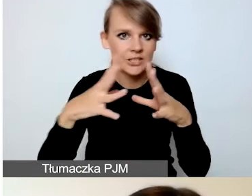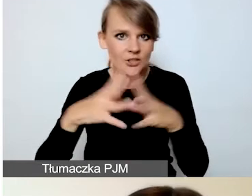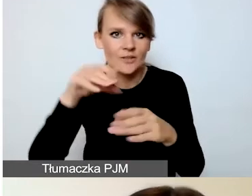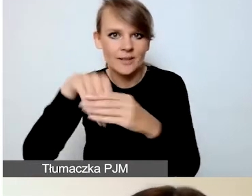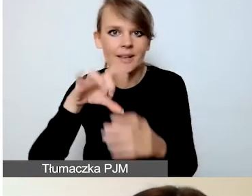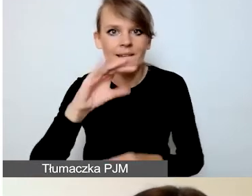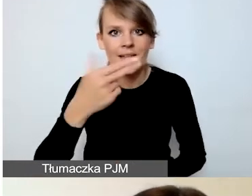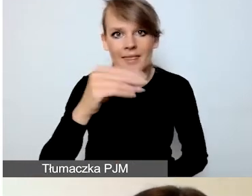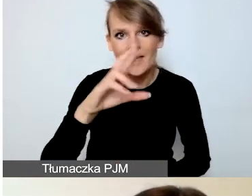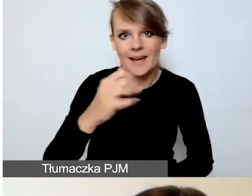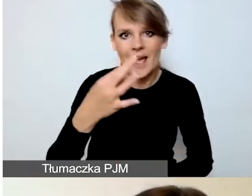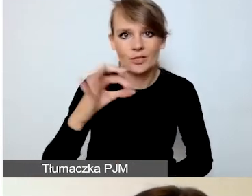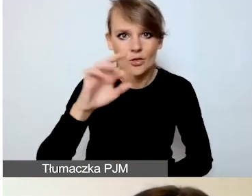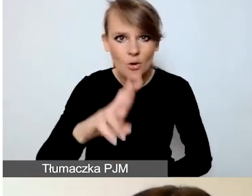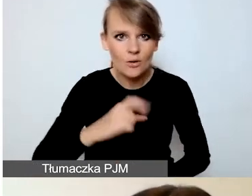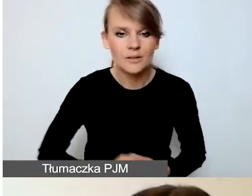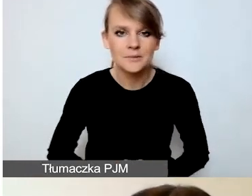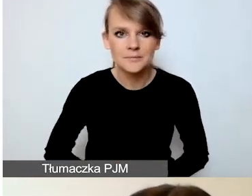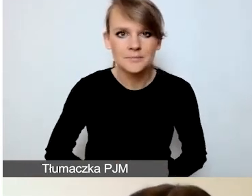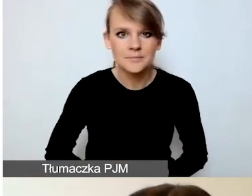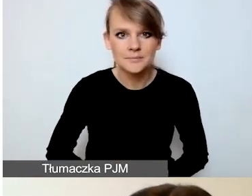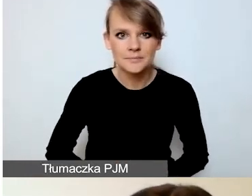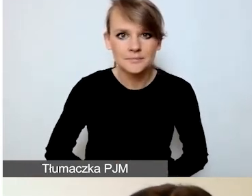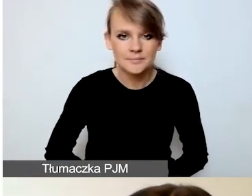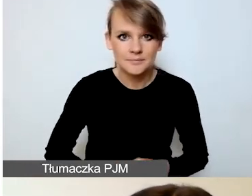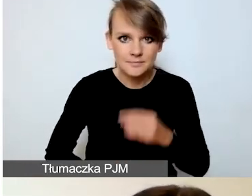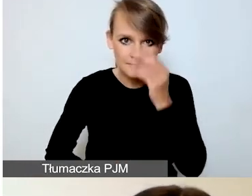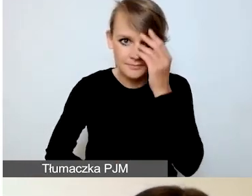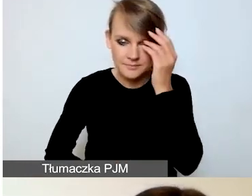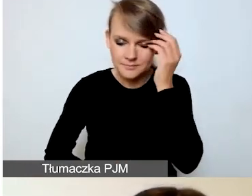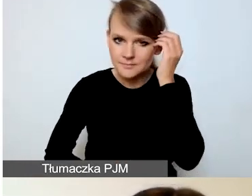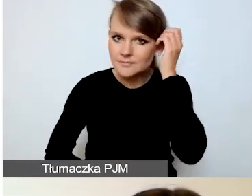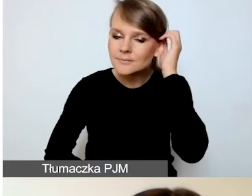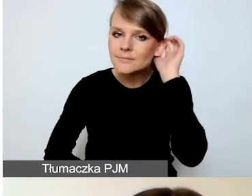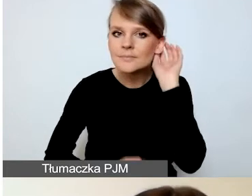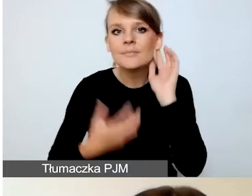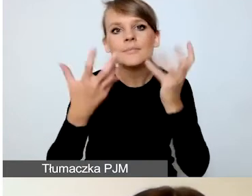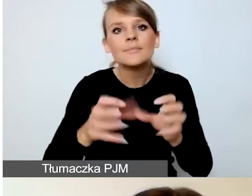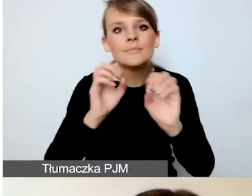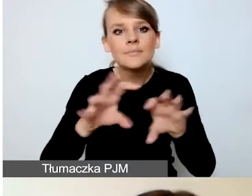Chciałam państwa tutaj uczulić na to, w jaki sposób dodajecie pozycje.